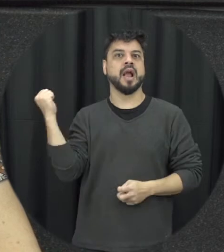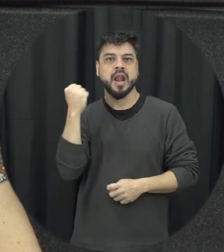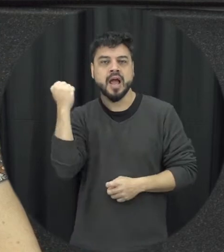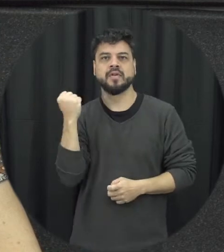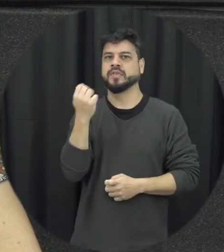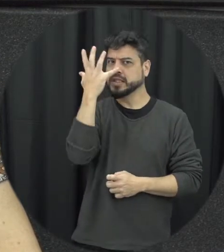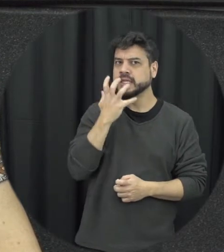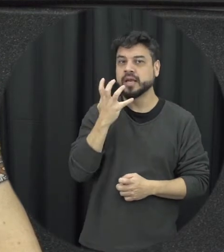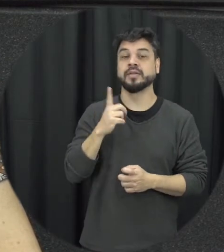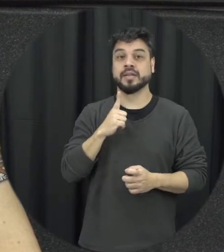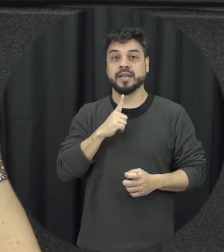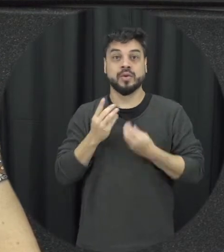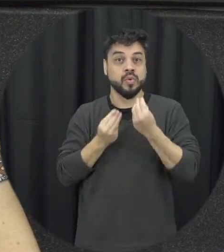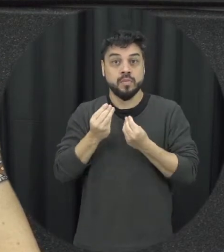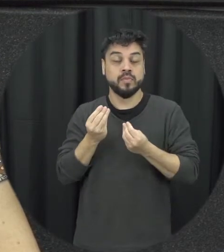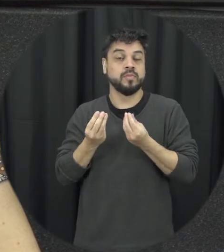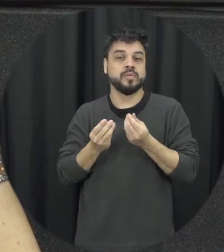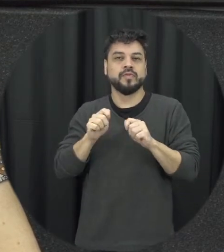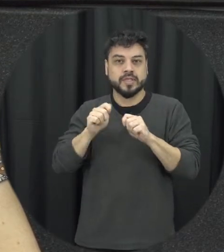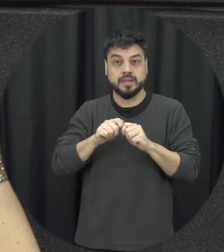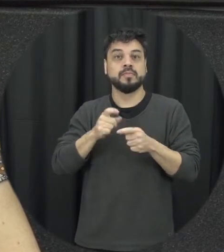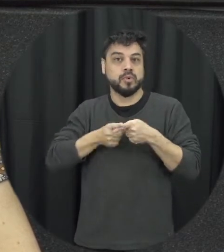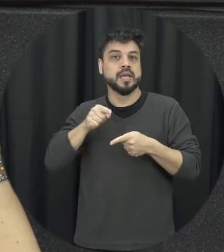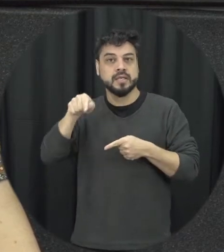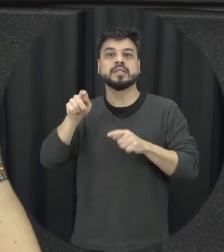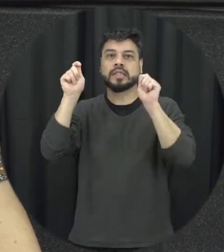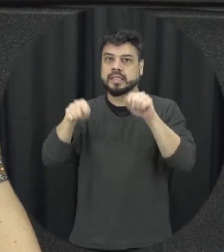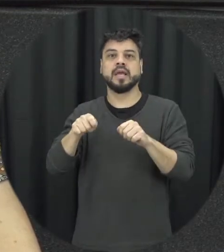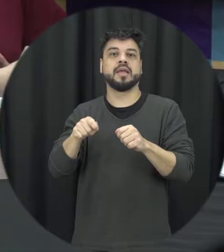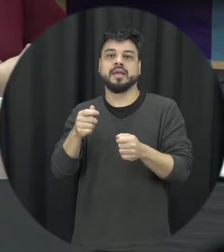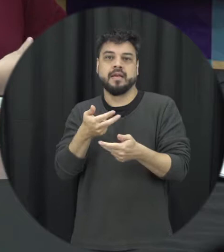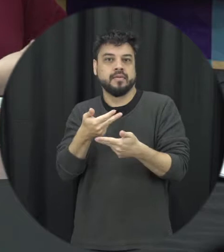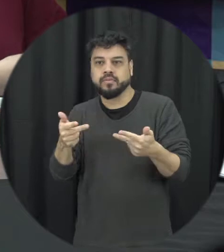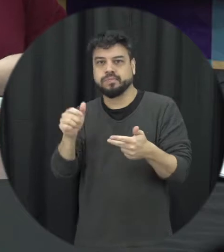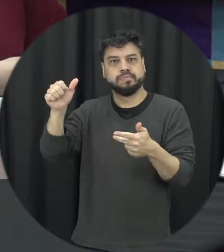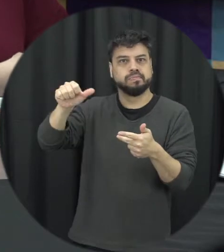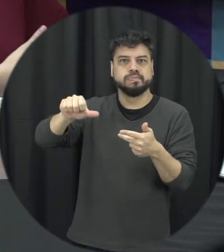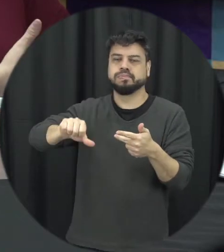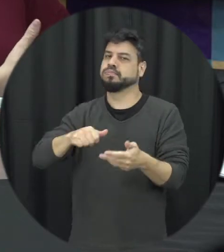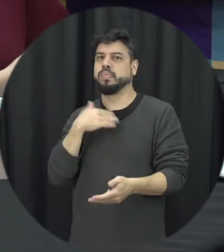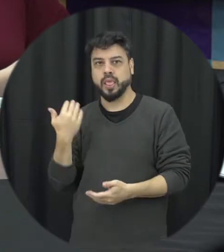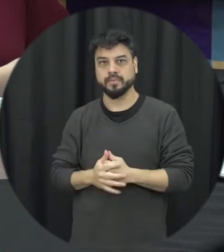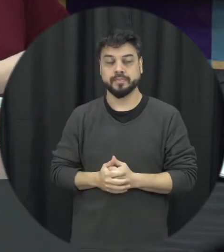essa condição e muitas vezes leva à morte. Professora, a Lei Maria da Penha